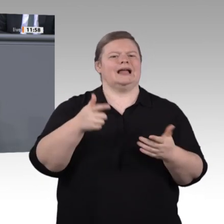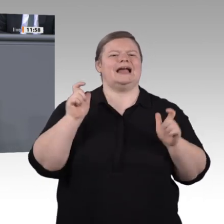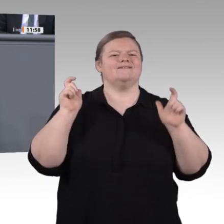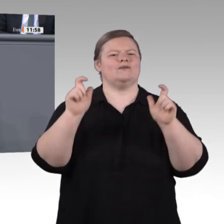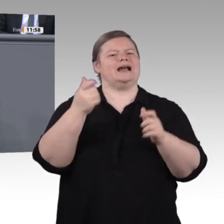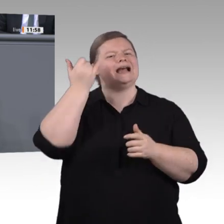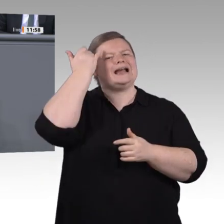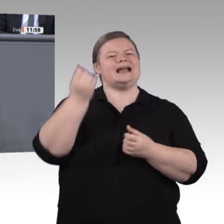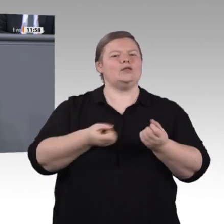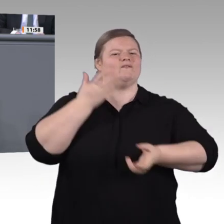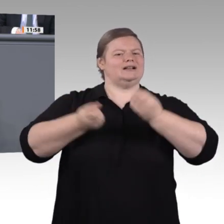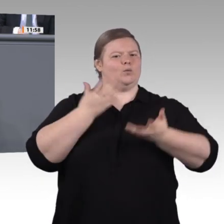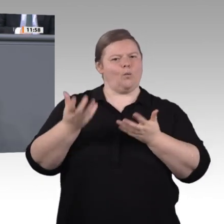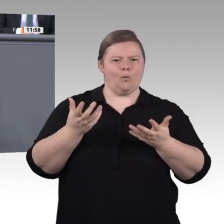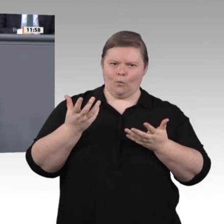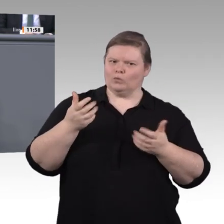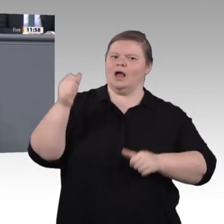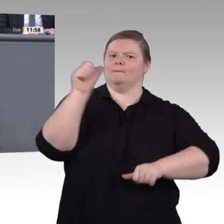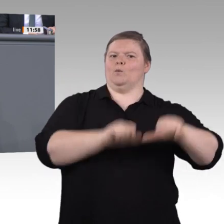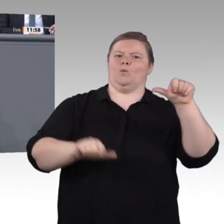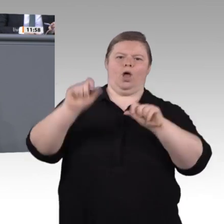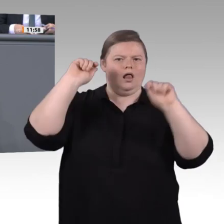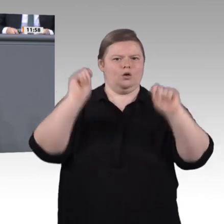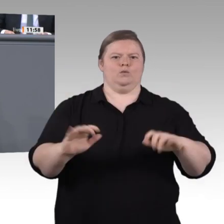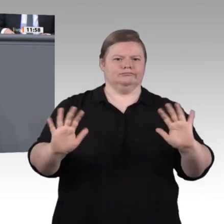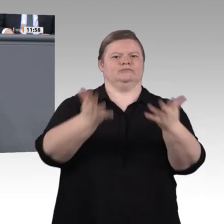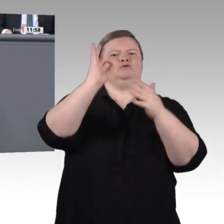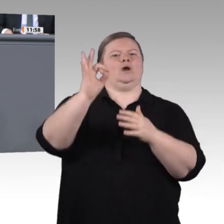in einer Krise die Ersten sind, die auf der Straße stehen. Mangelnde Bildungschancen